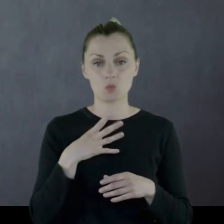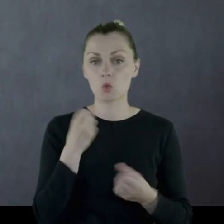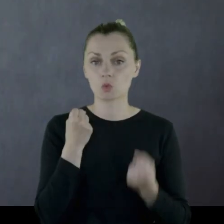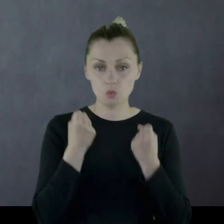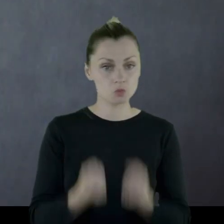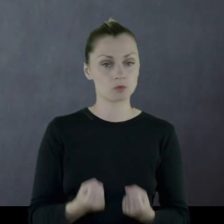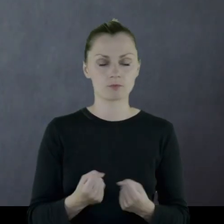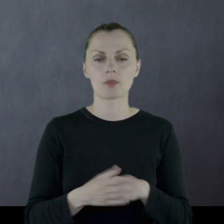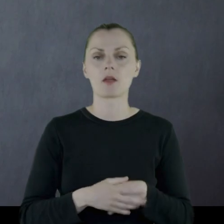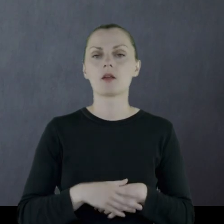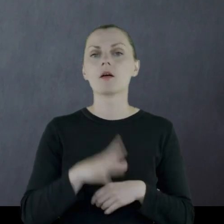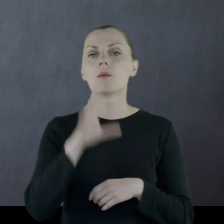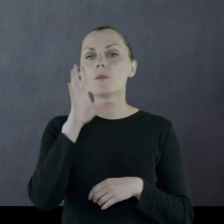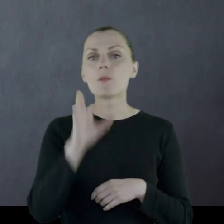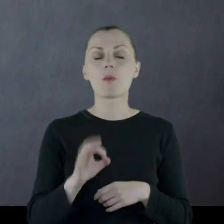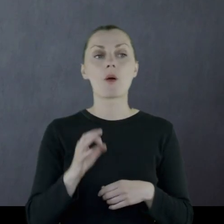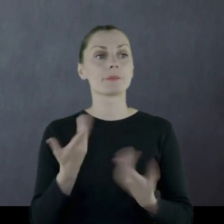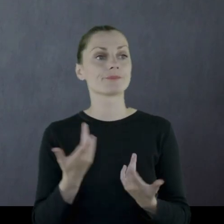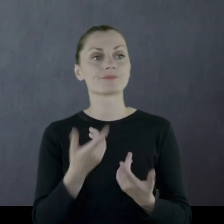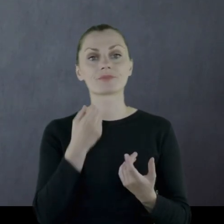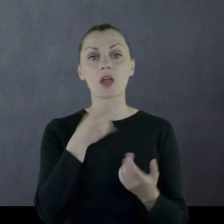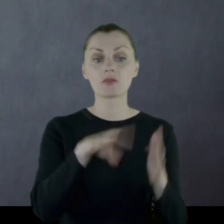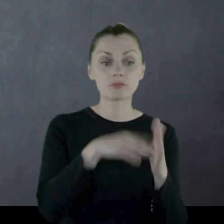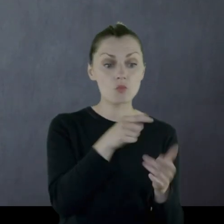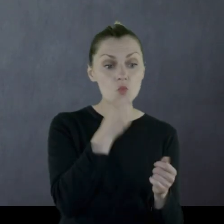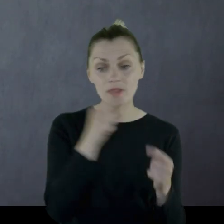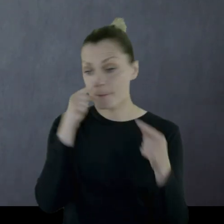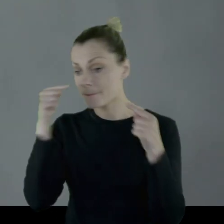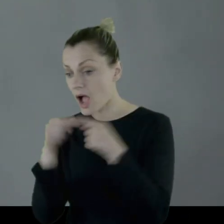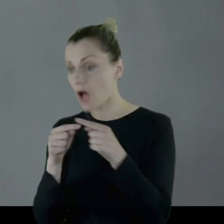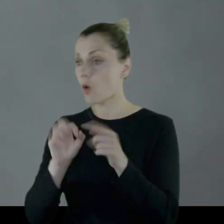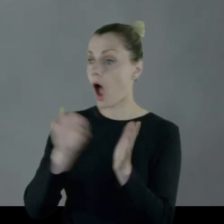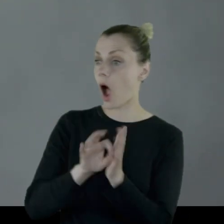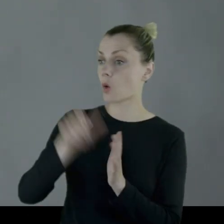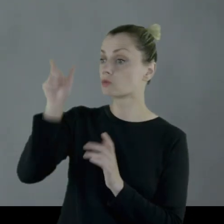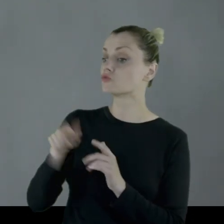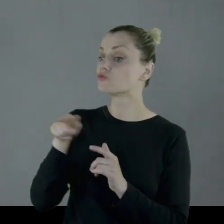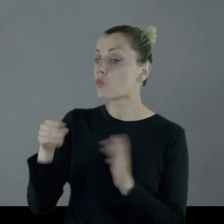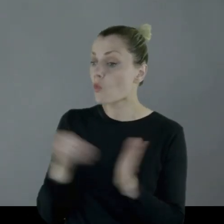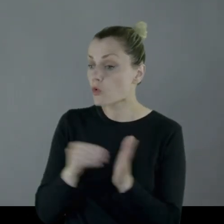z tego względu, że trafić z rozmiarem na potrzeby akurat żołnierza,